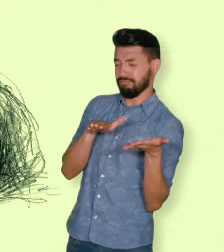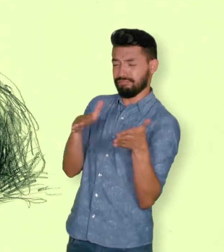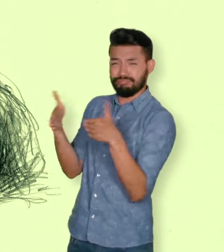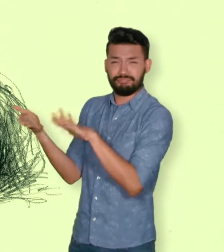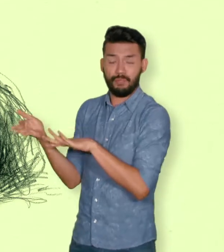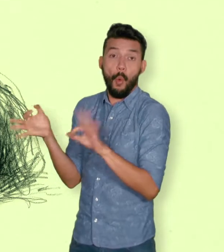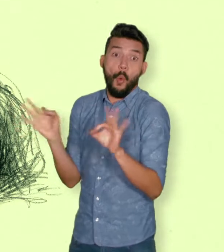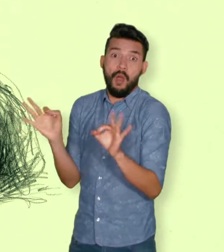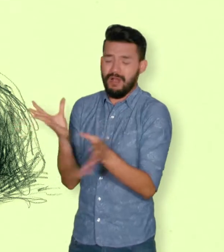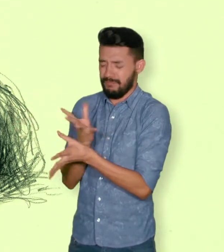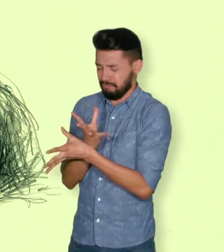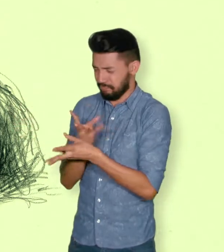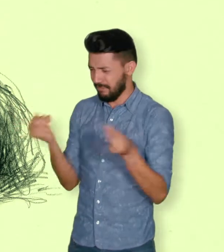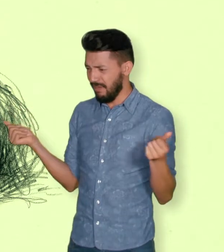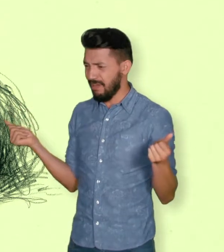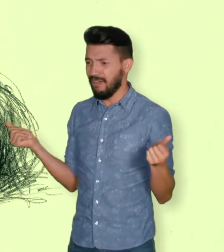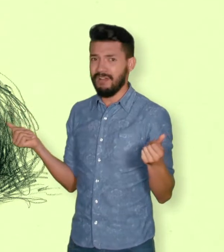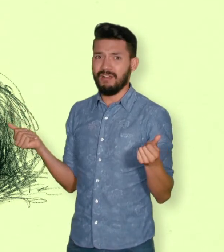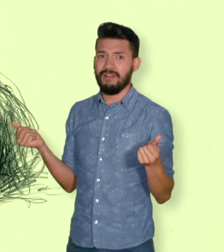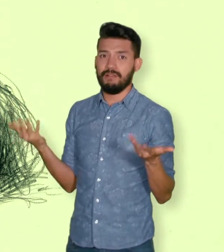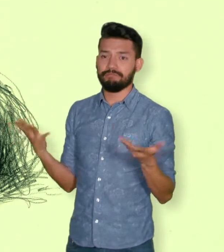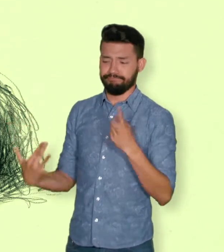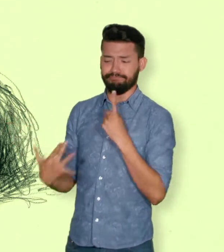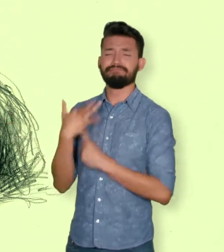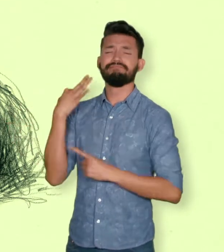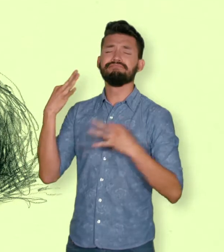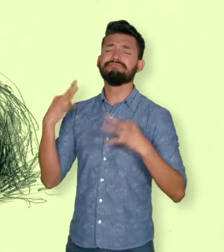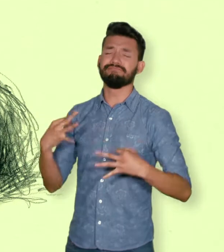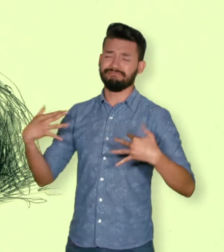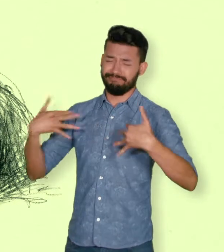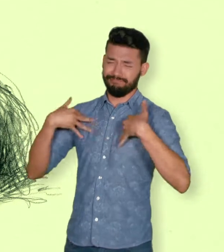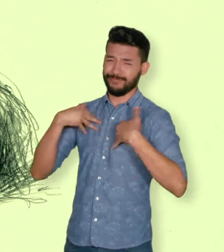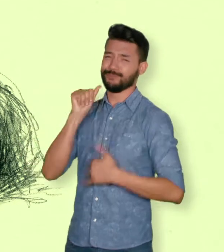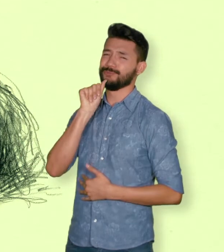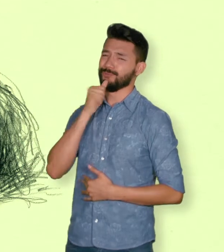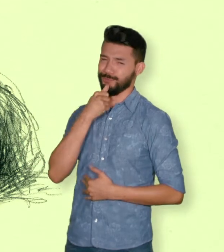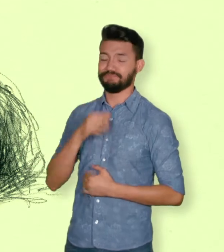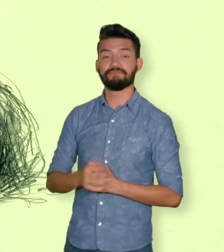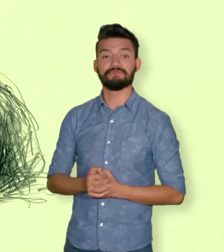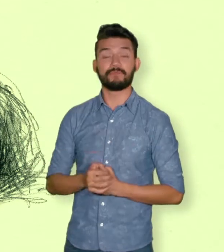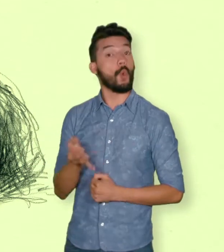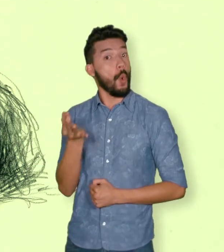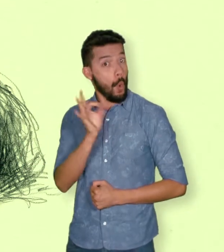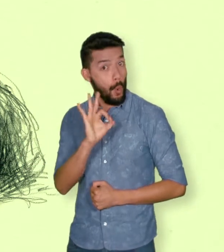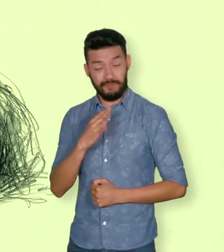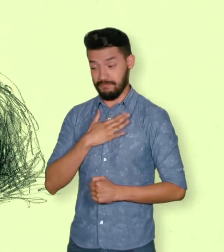primero civil de la víctima directa cuando a esta se le hubiere dado muerte o estuviere desaparecida.